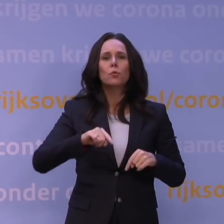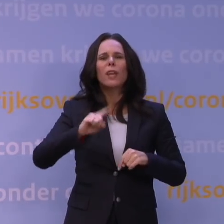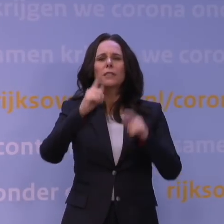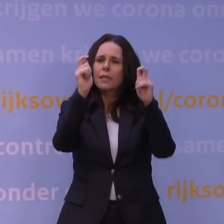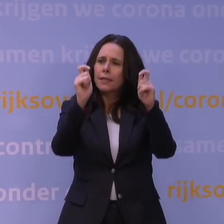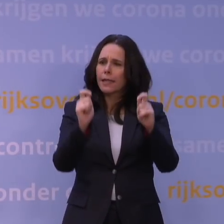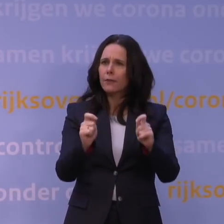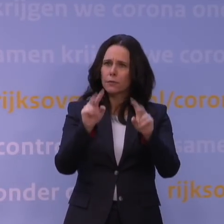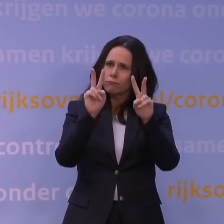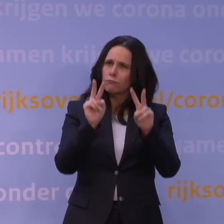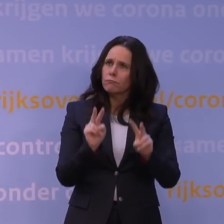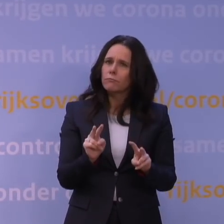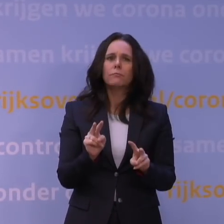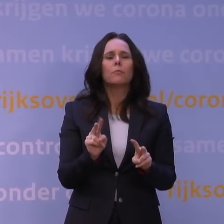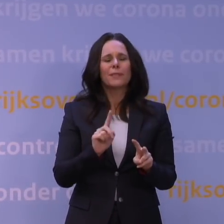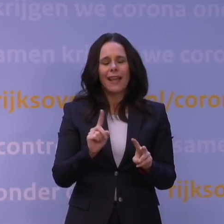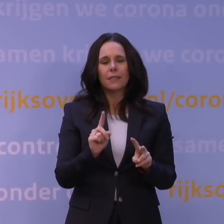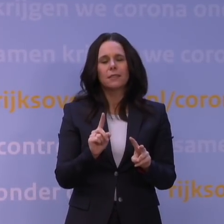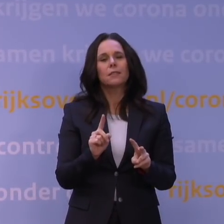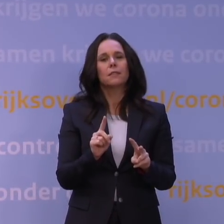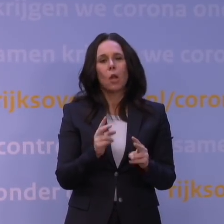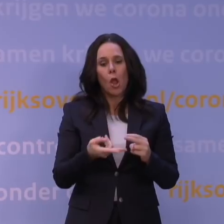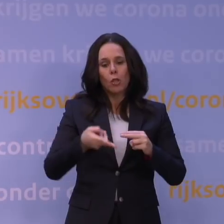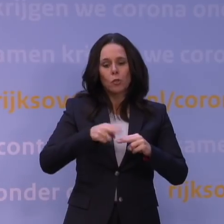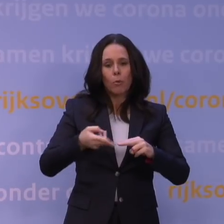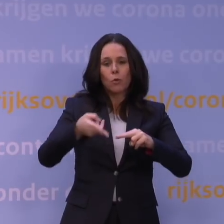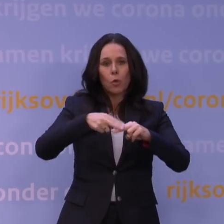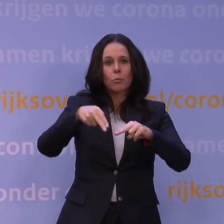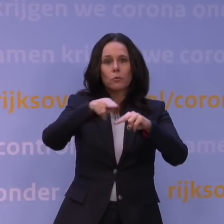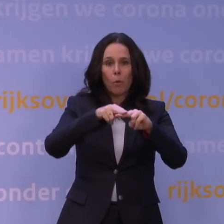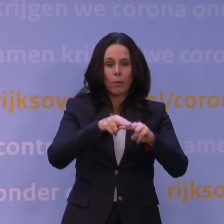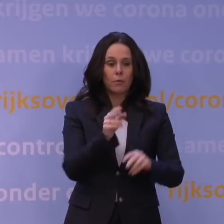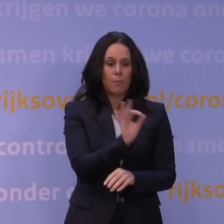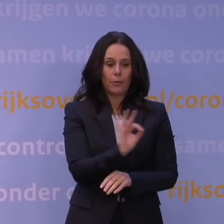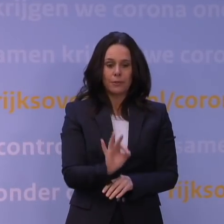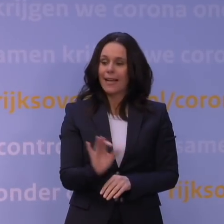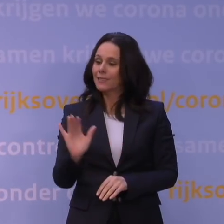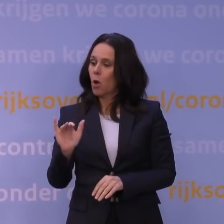dat de toename ongeveer een verdubbeling inhoudt van het percentage dat aan omikron kan worden toegeschreven